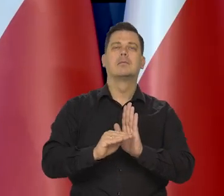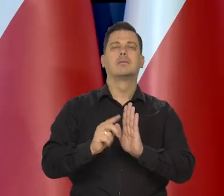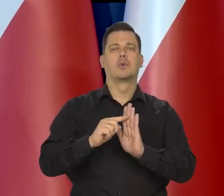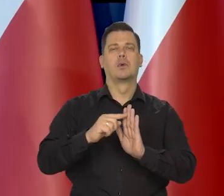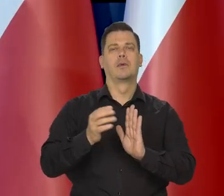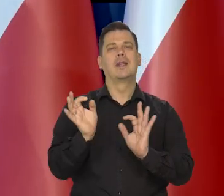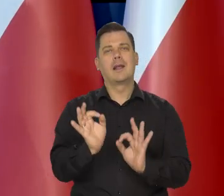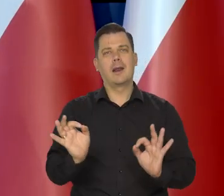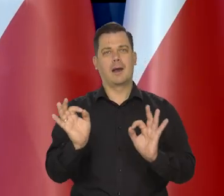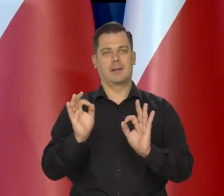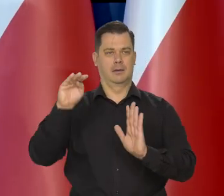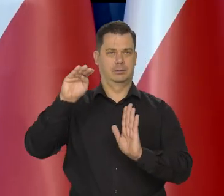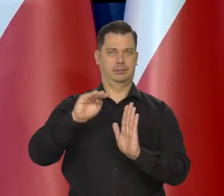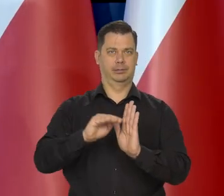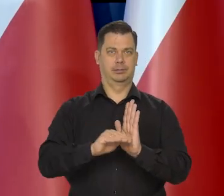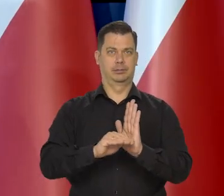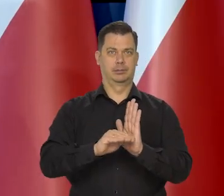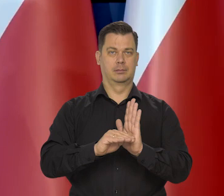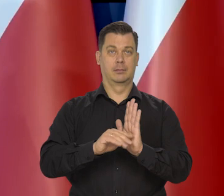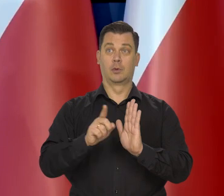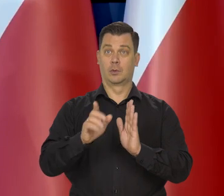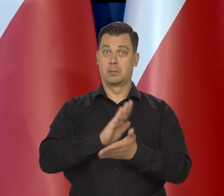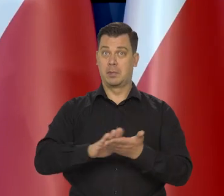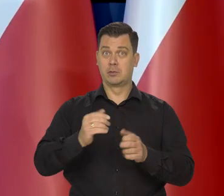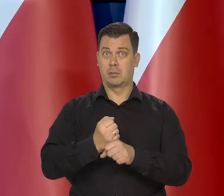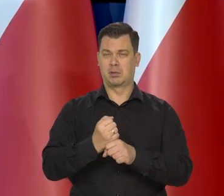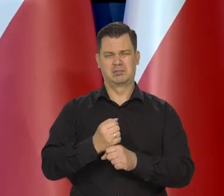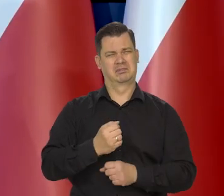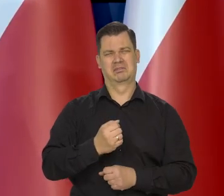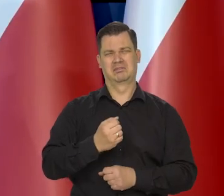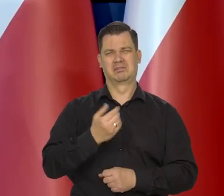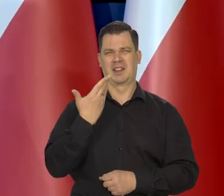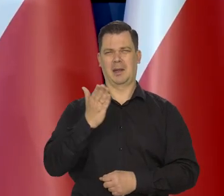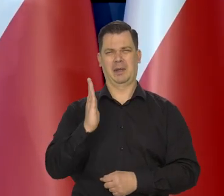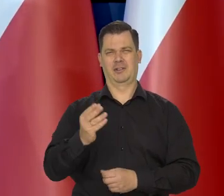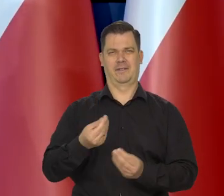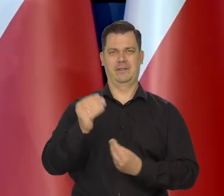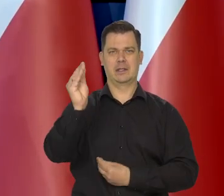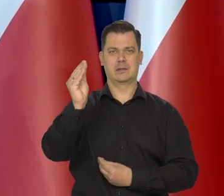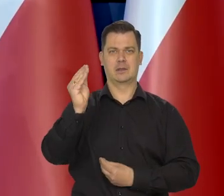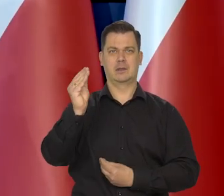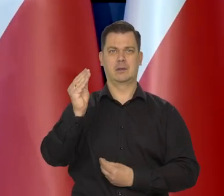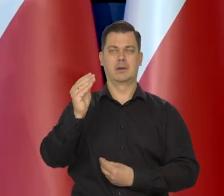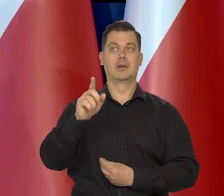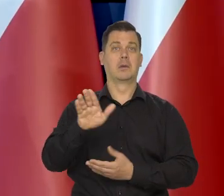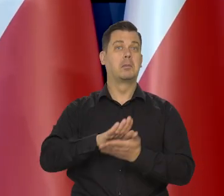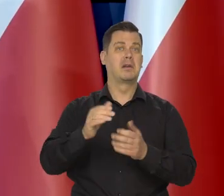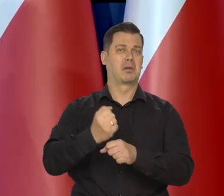Bez znaczącego wzrostu bezrobocia. Bez w ogóle widocznego bezrobocia.